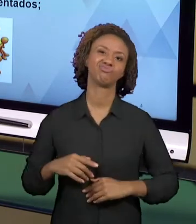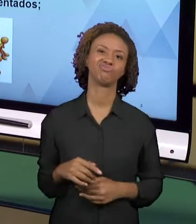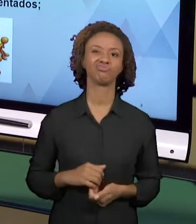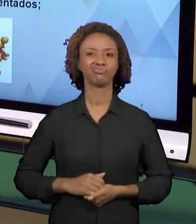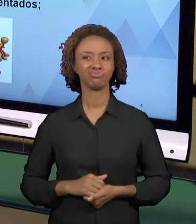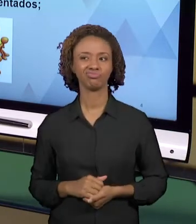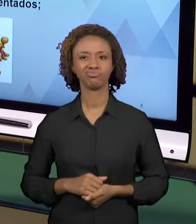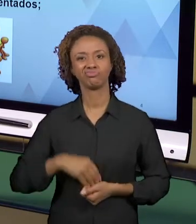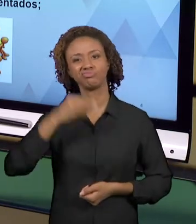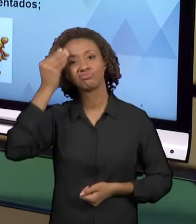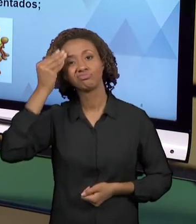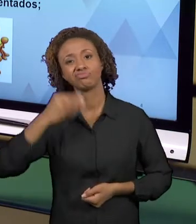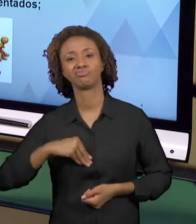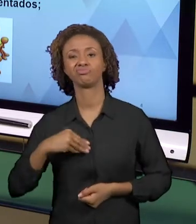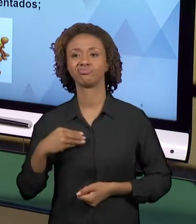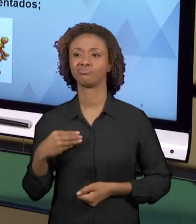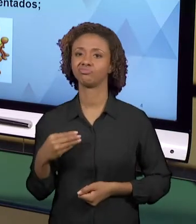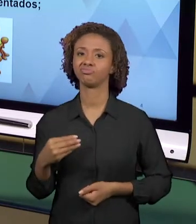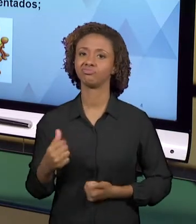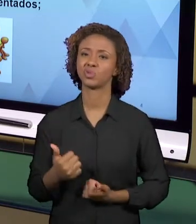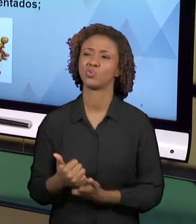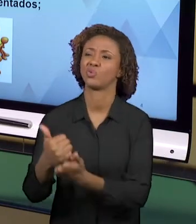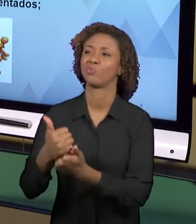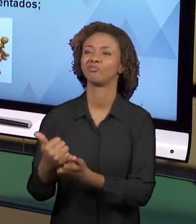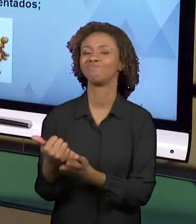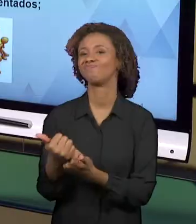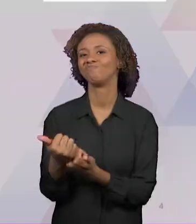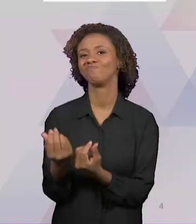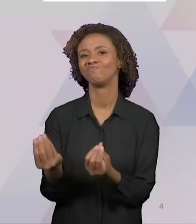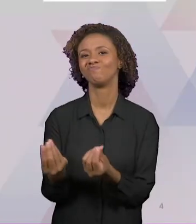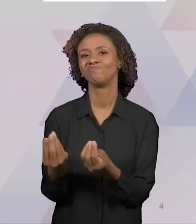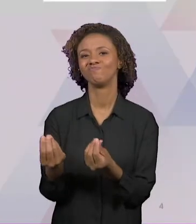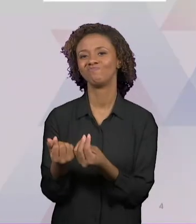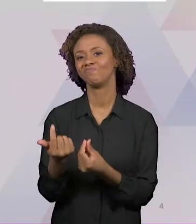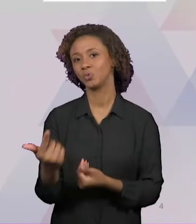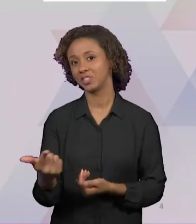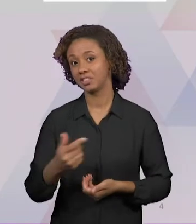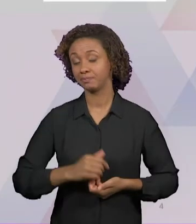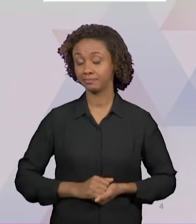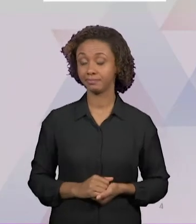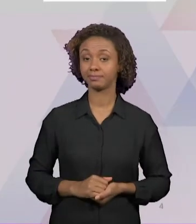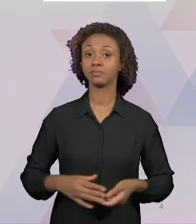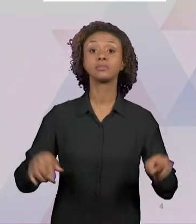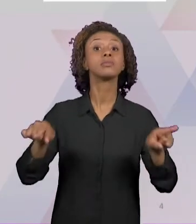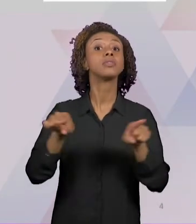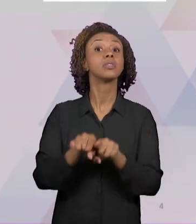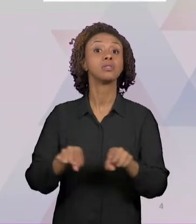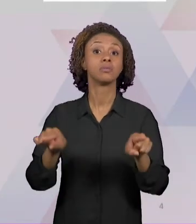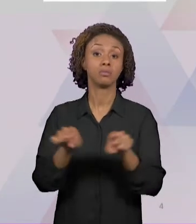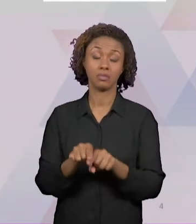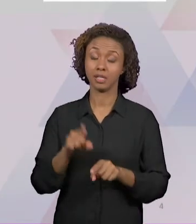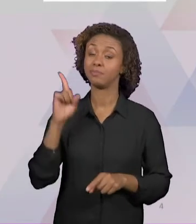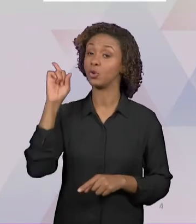ATIVIDADES ACONTEÇAM. TAMBÉM HÁ UMA GRANDE DIFICULDADE QUE ENVOLVE OS MATERIAIS